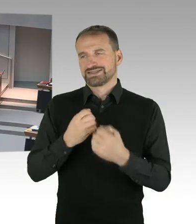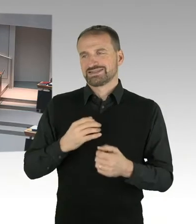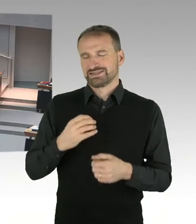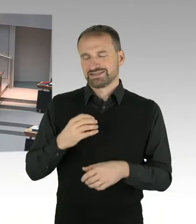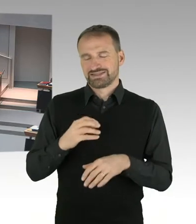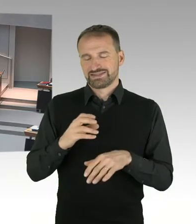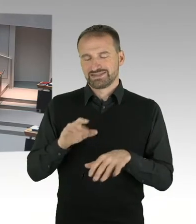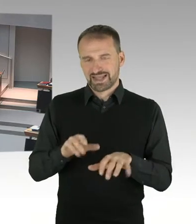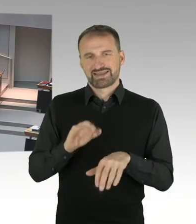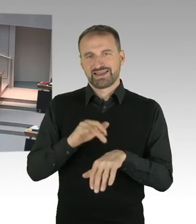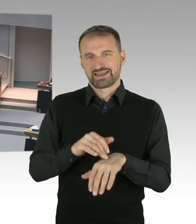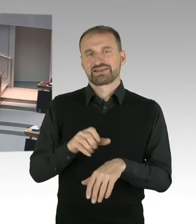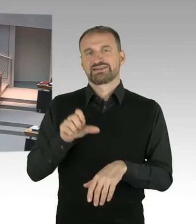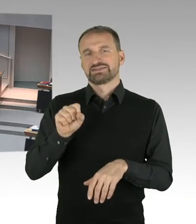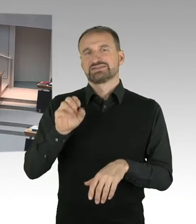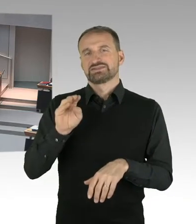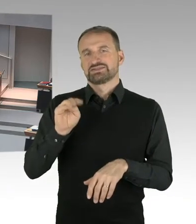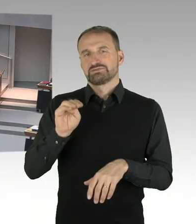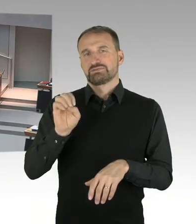Sie haben die Möglichkeit der Nachfrage, bitteschön.